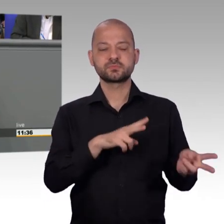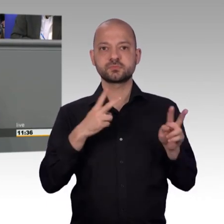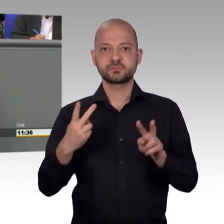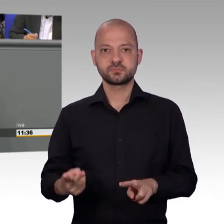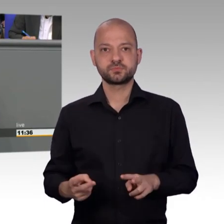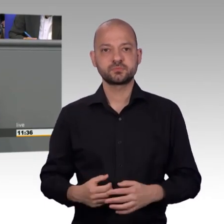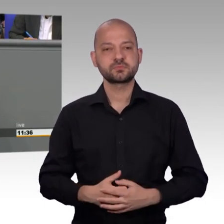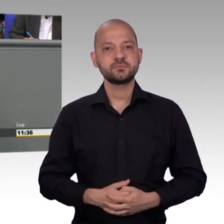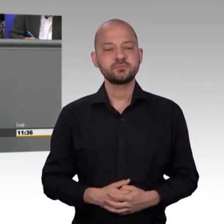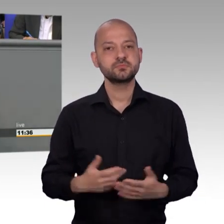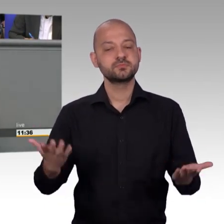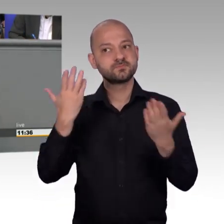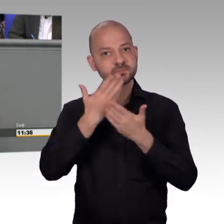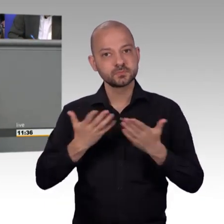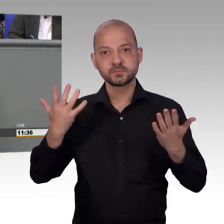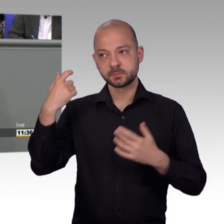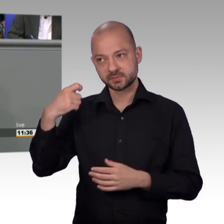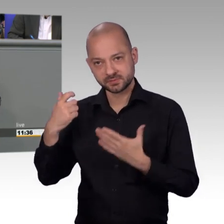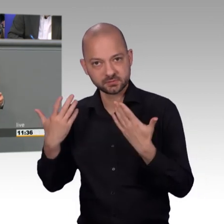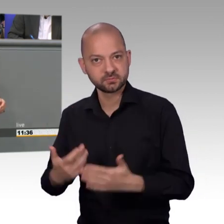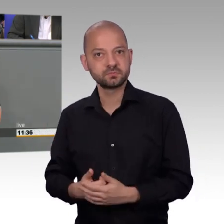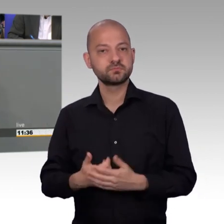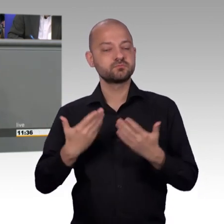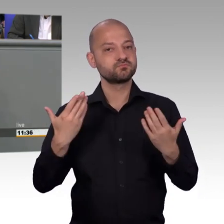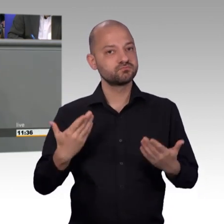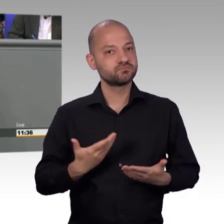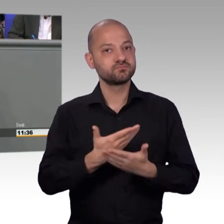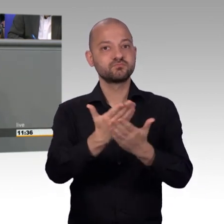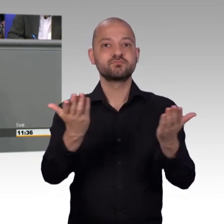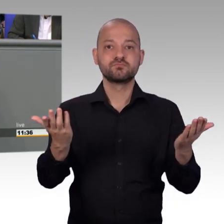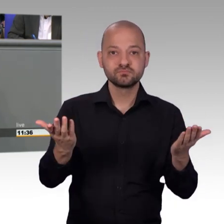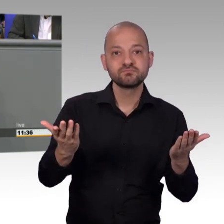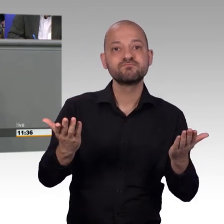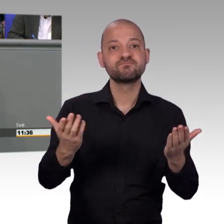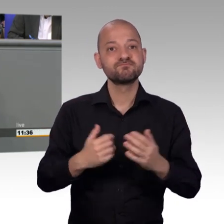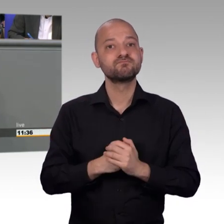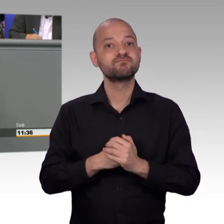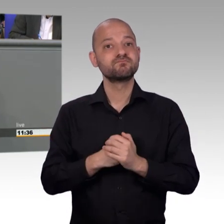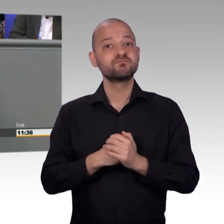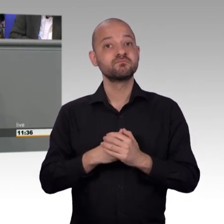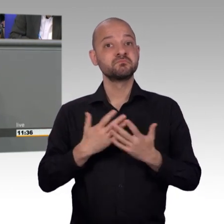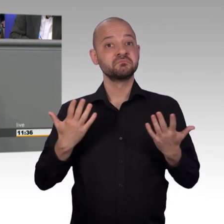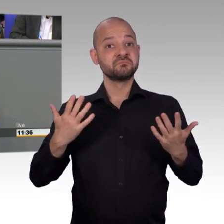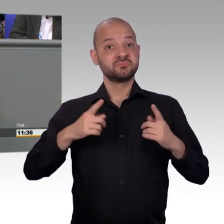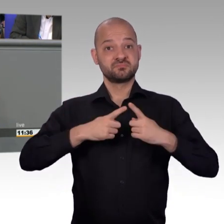ihrem persönlichen Umfeld helfen können und ich darf das sagen von meiner Stelle, ich bin dankbar, schon so lange dabei sein zu dürfen und Herr Huber,